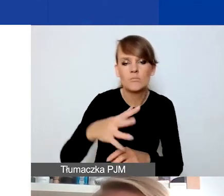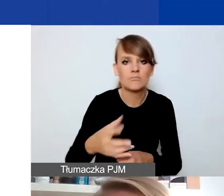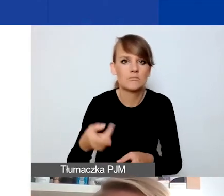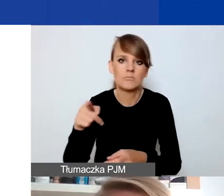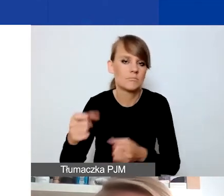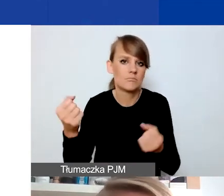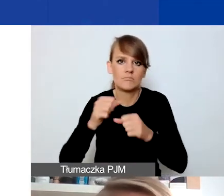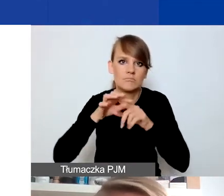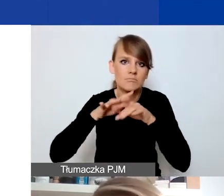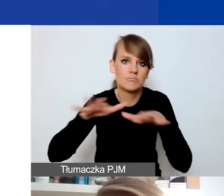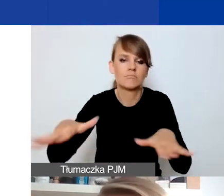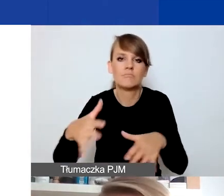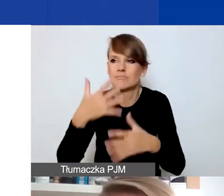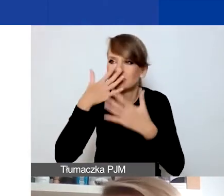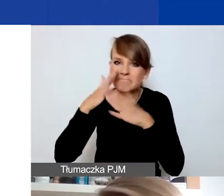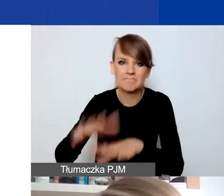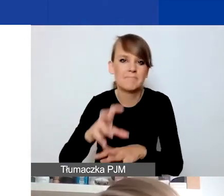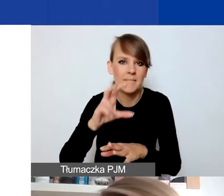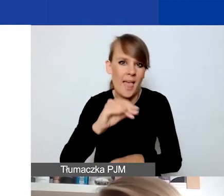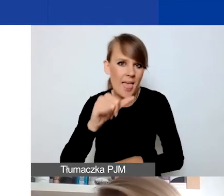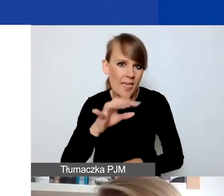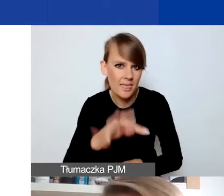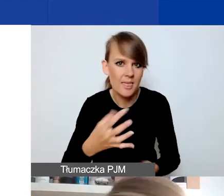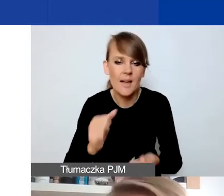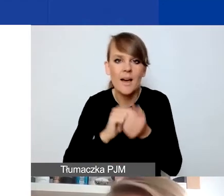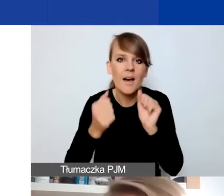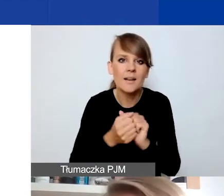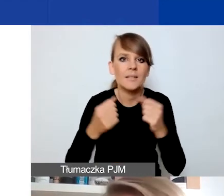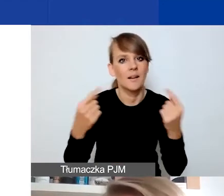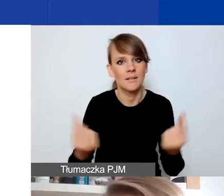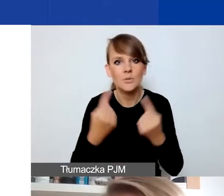Albo z jakimiś sytuacjami o charakterze dyskryminacyjnym,